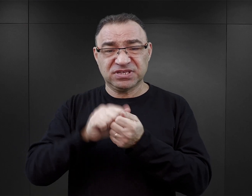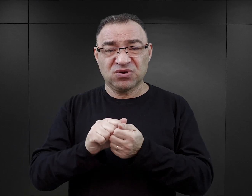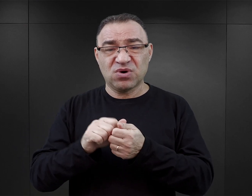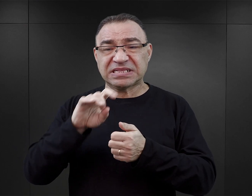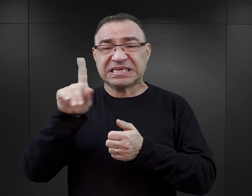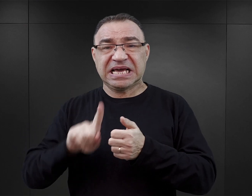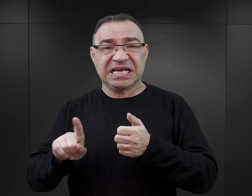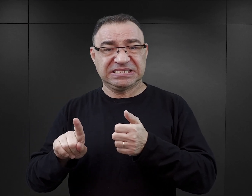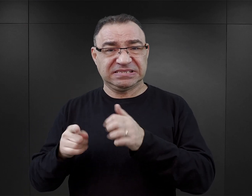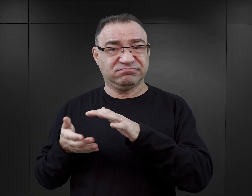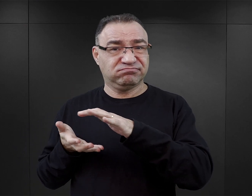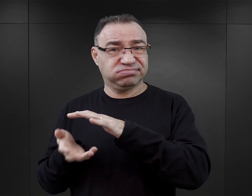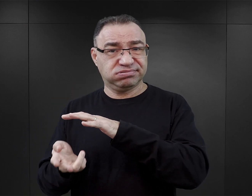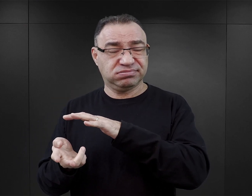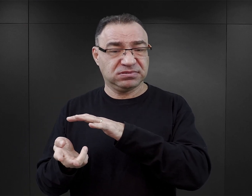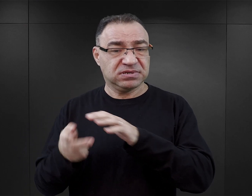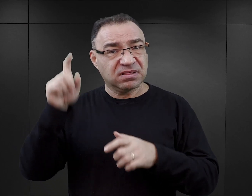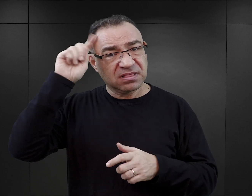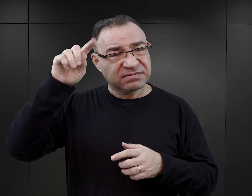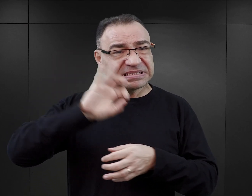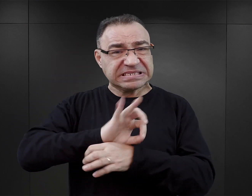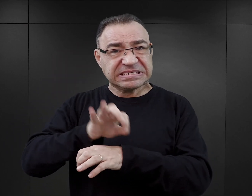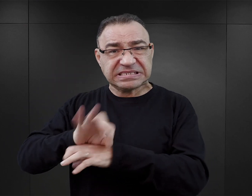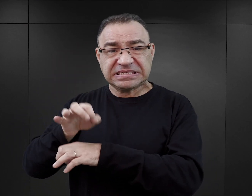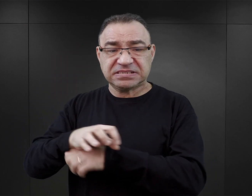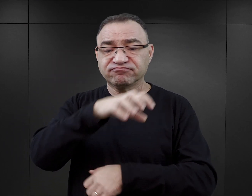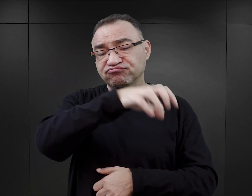Nazistowskie Niemcy prześladowały w nim różne grupy ludzi,